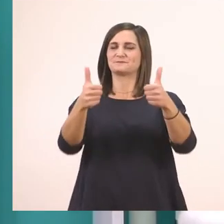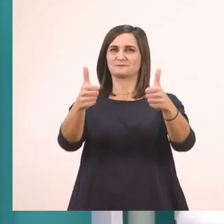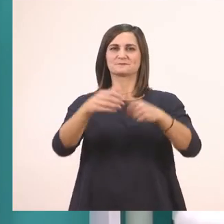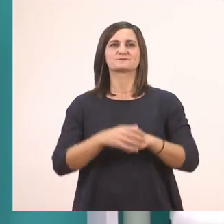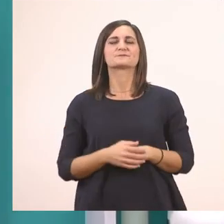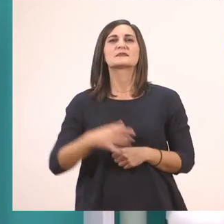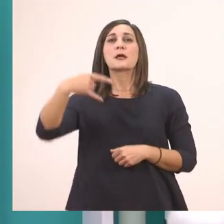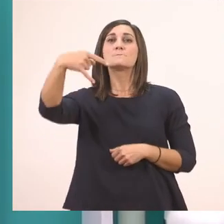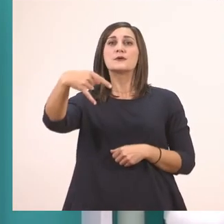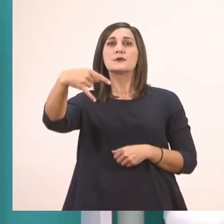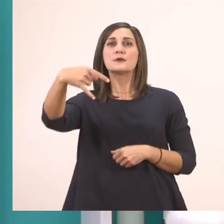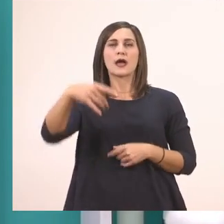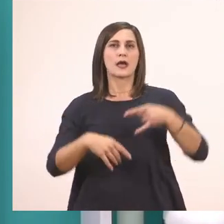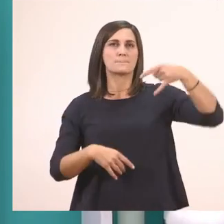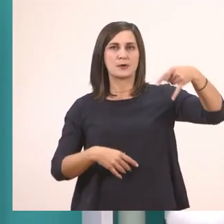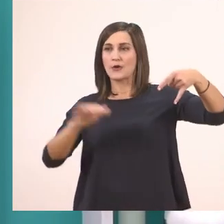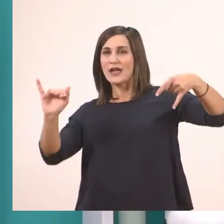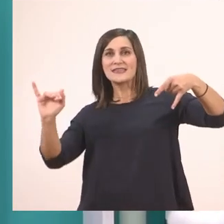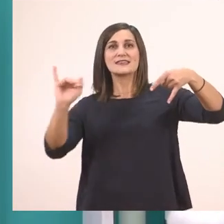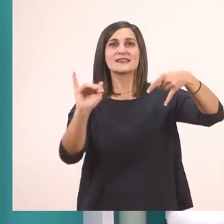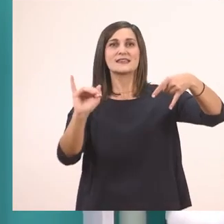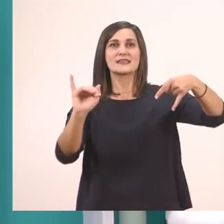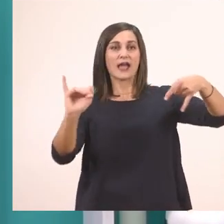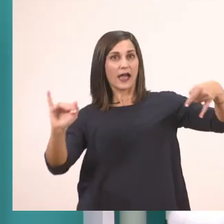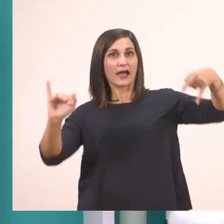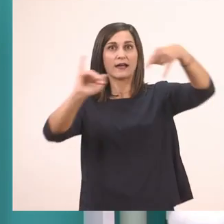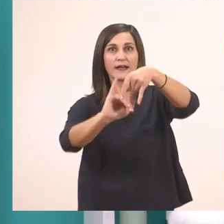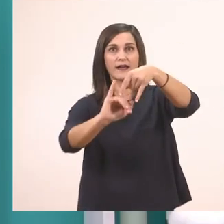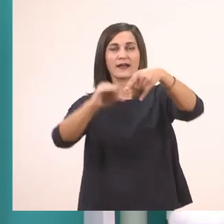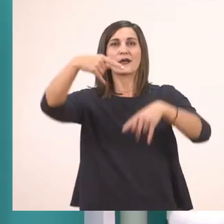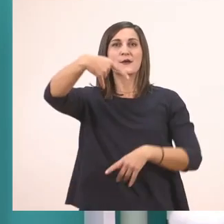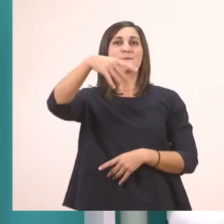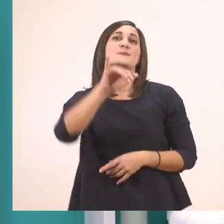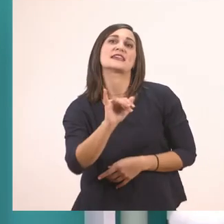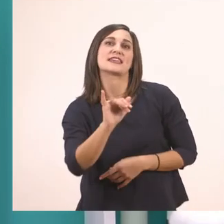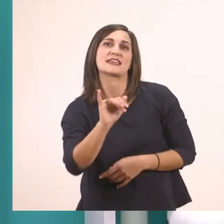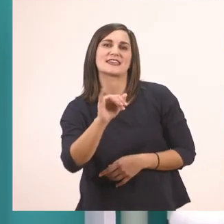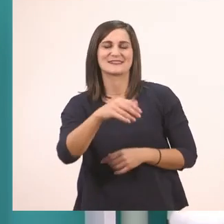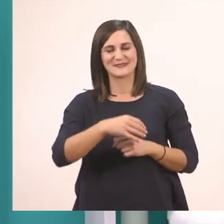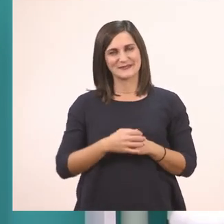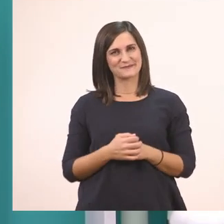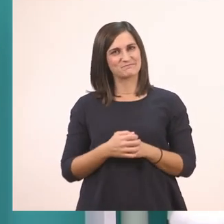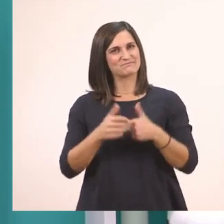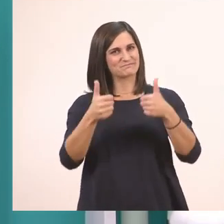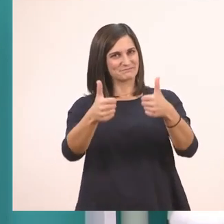π + ι --> πι. Πολύ ωραία!